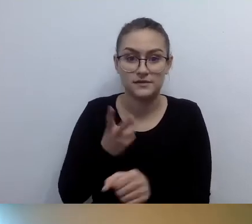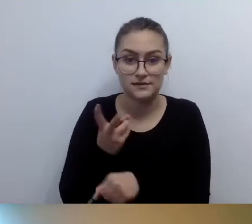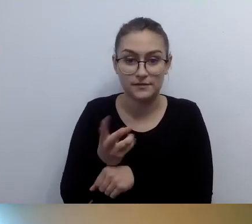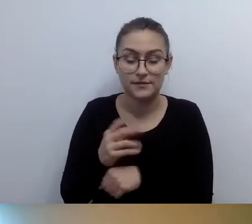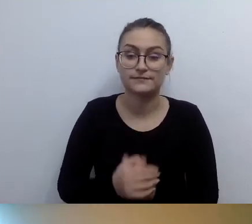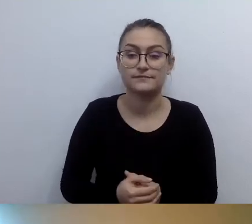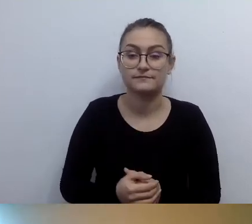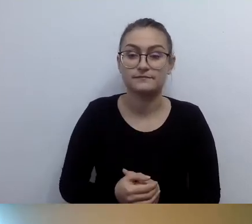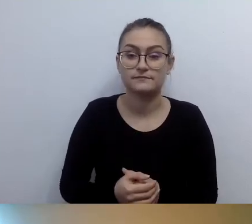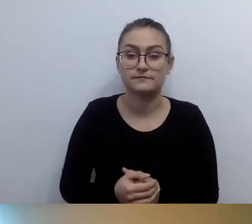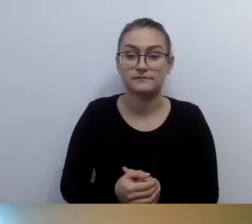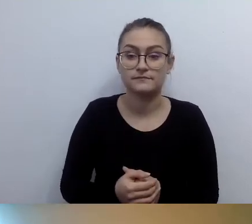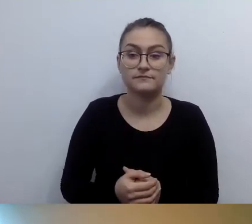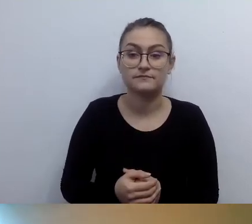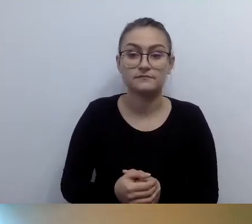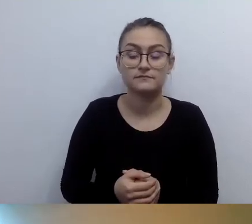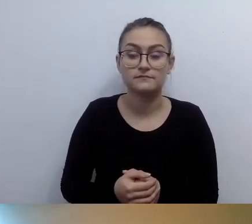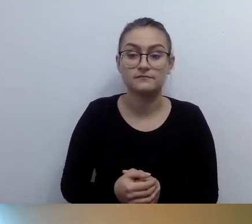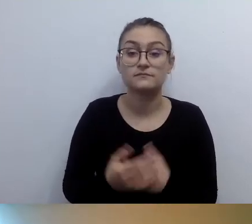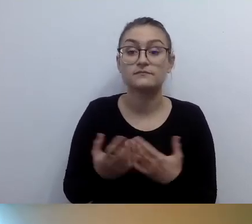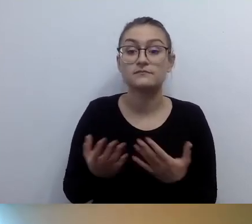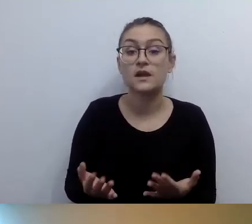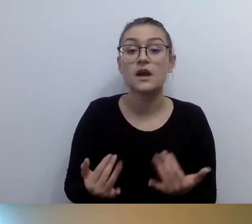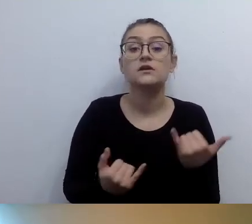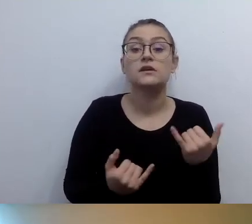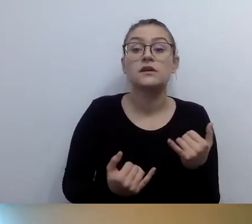osoby z niepełnosprawnością ruchu nie chcą być noszone.